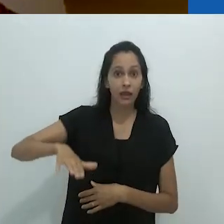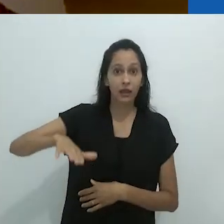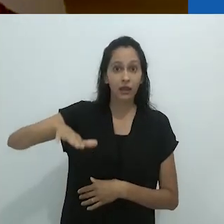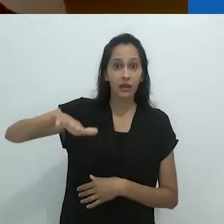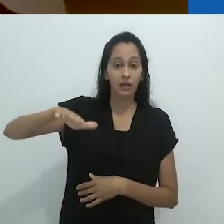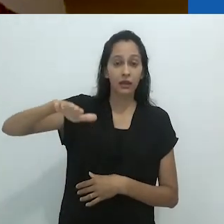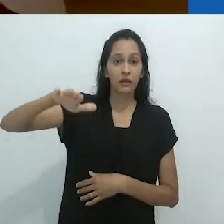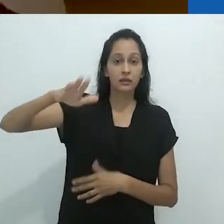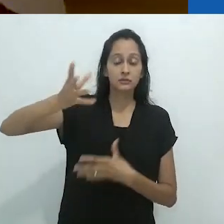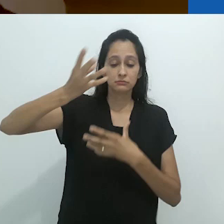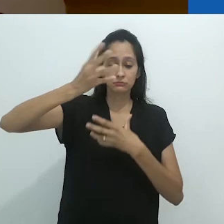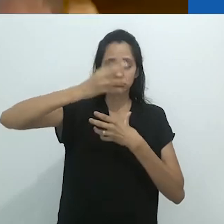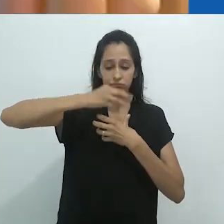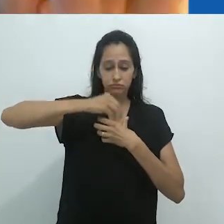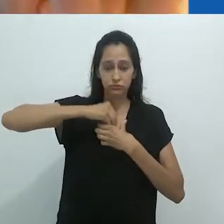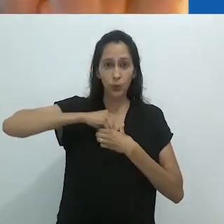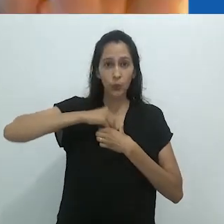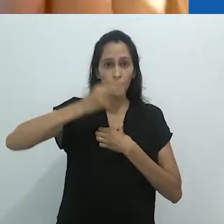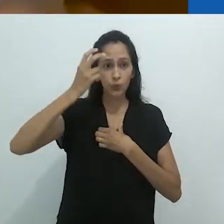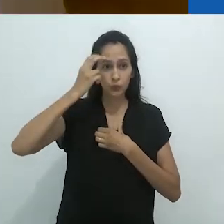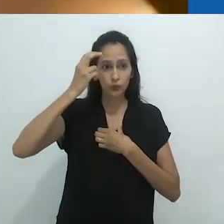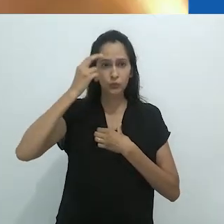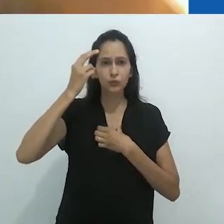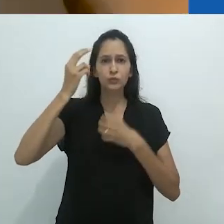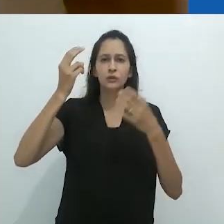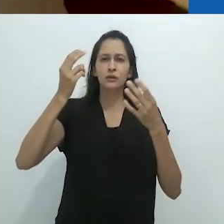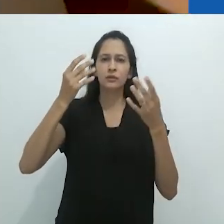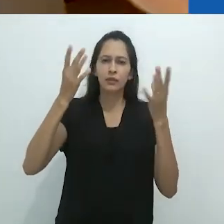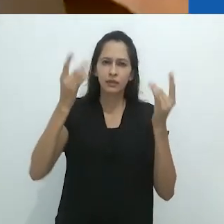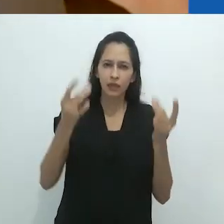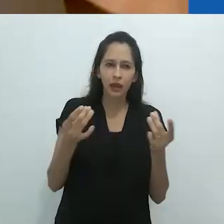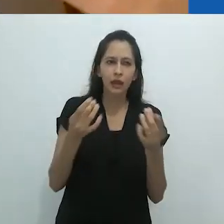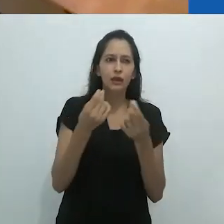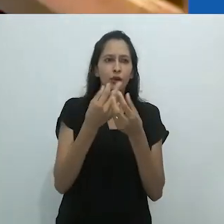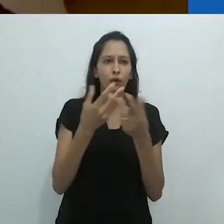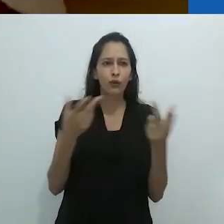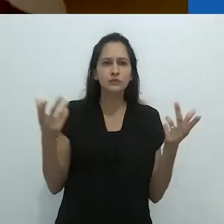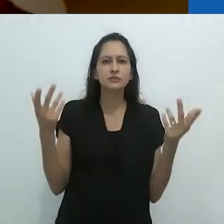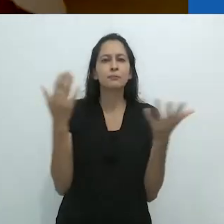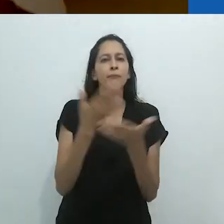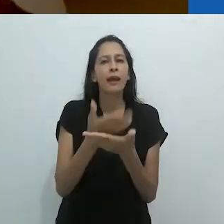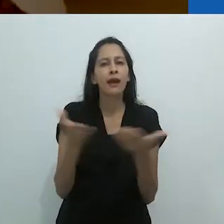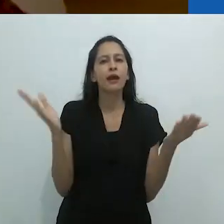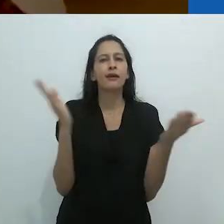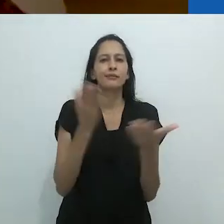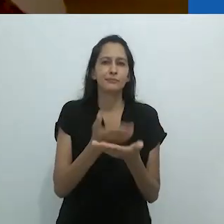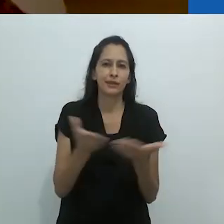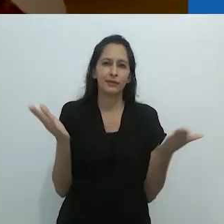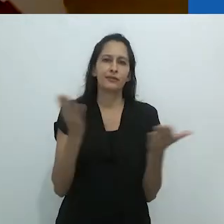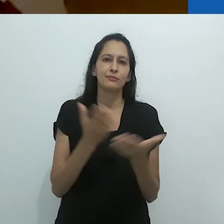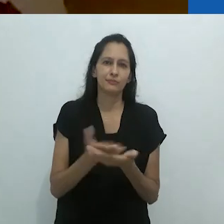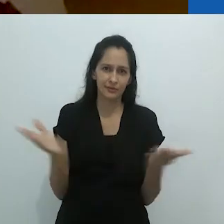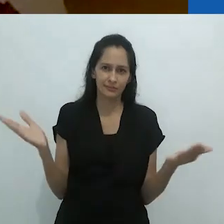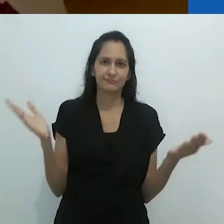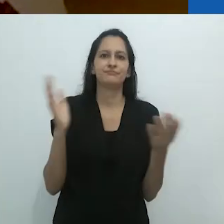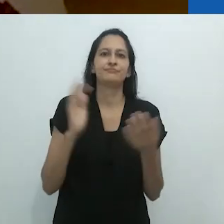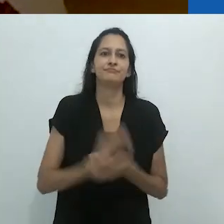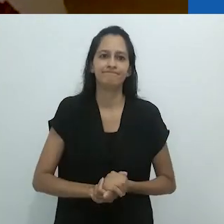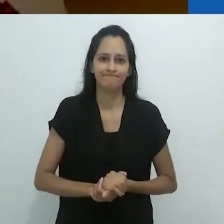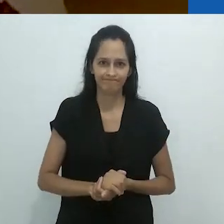a criança crescendo habita um desencantamento cultural.